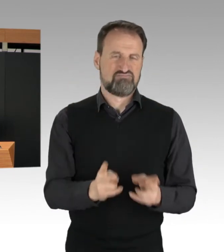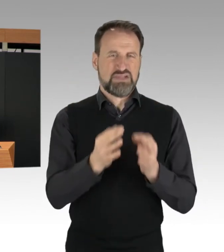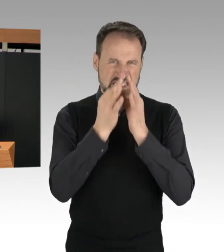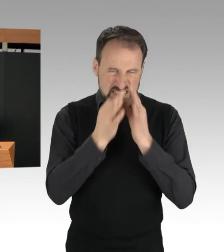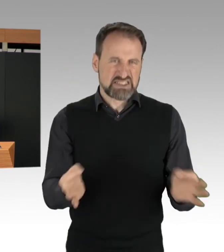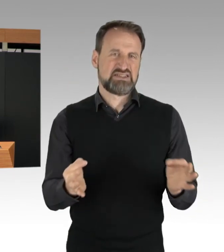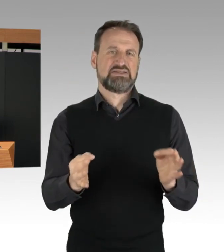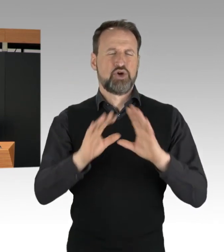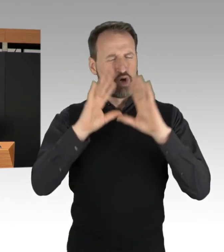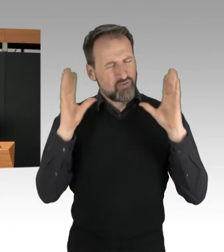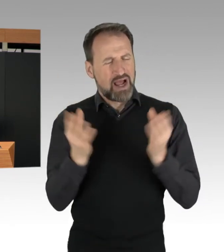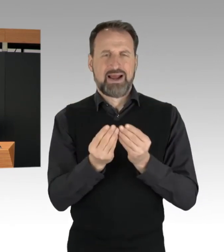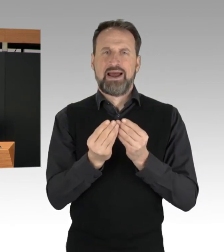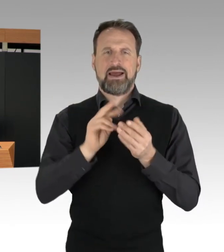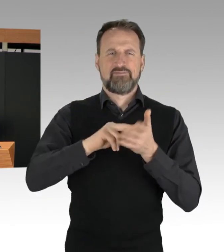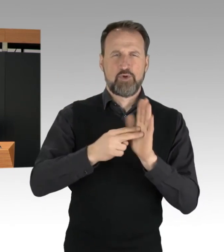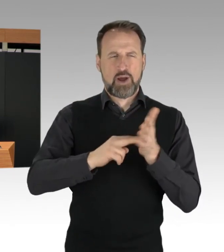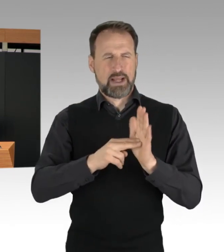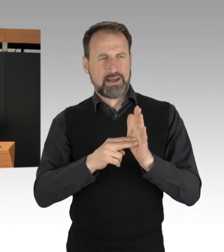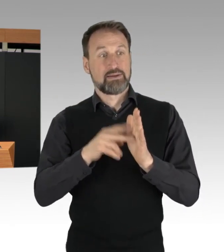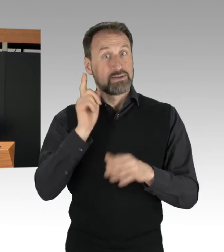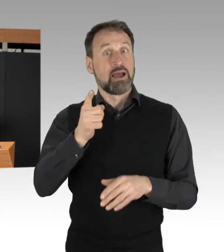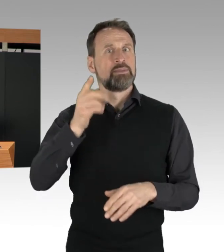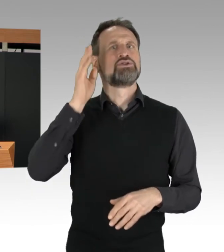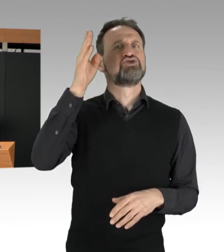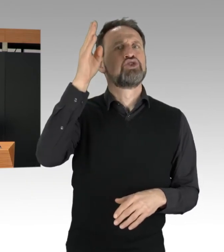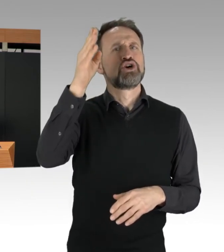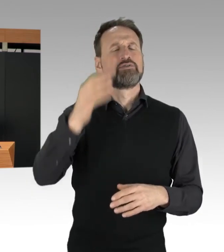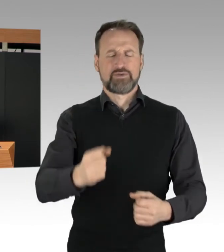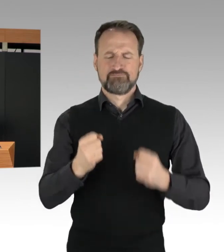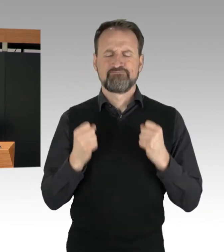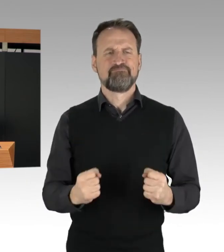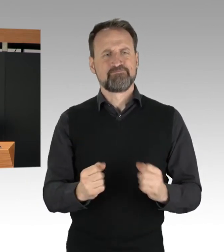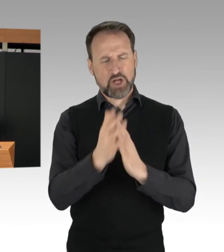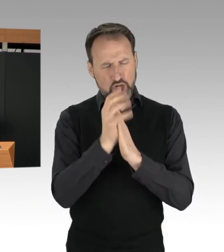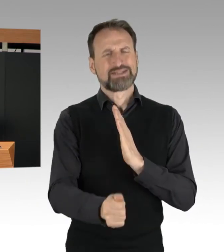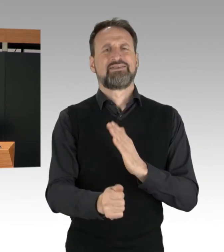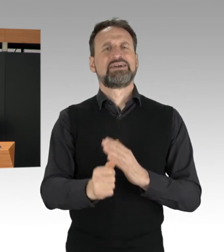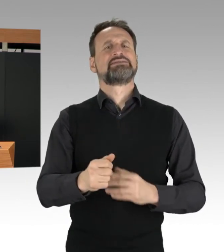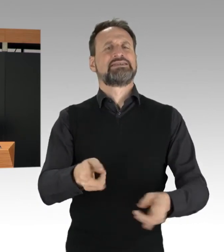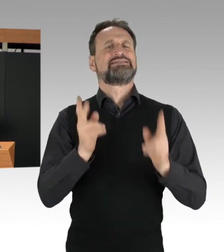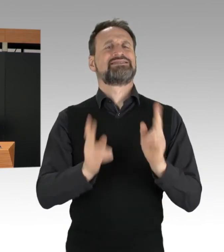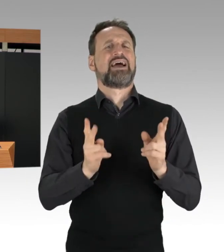konsequent die Sicherheit in unserer Stadt gewährleisten. (Präsidium) Frau Kollegin, Frau Senatorin Spranger,